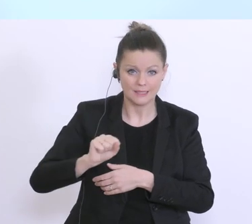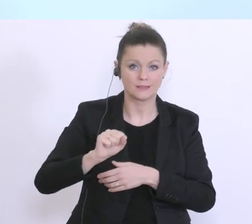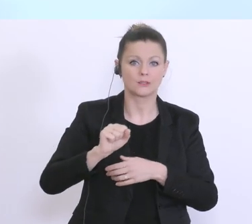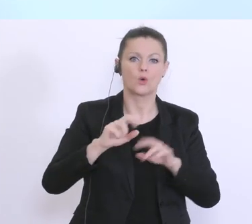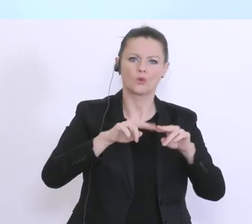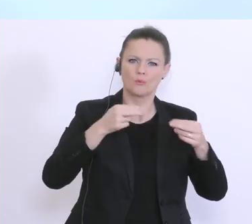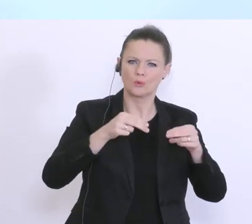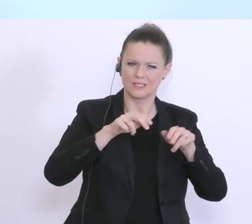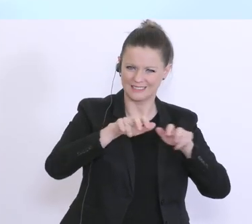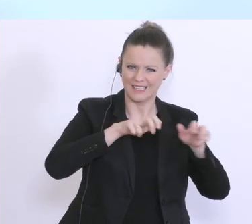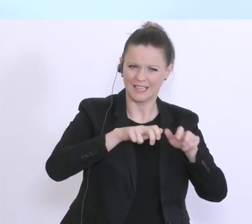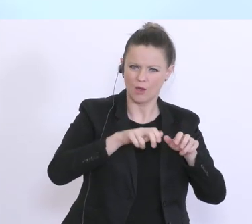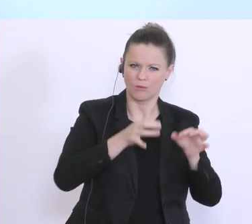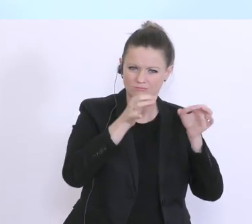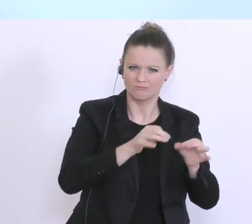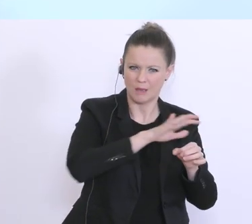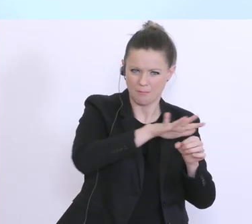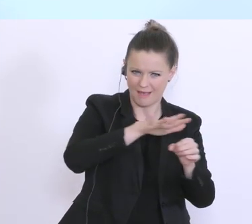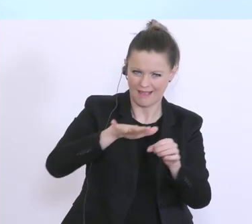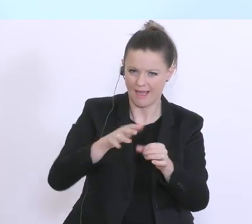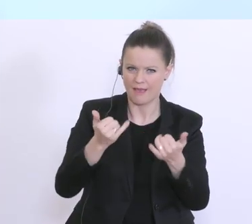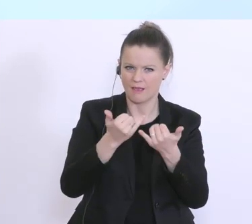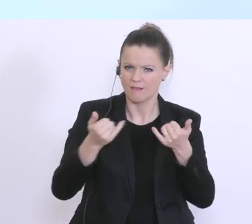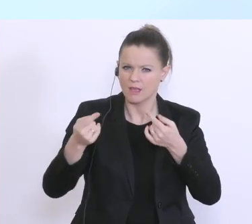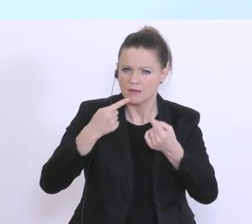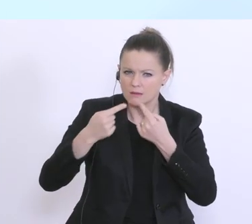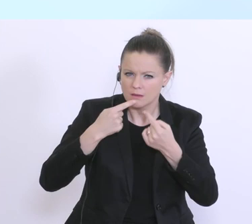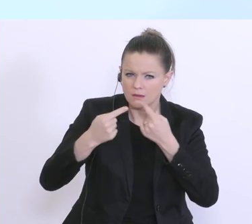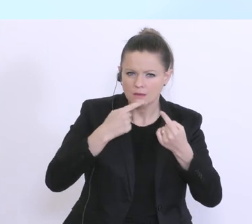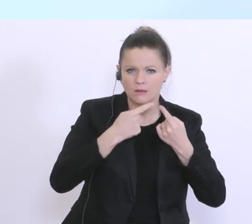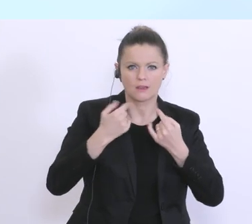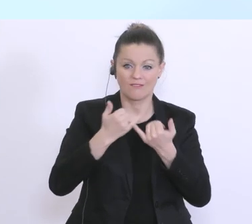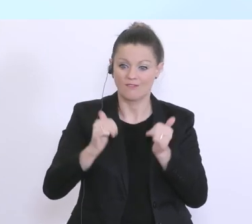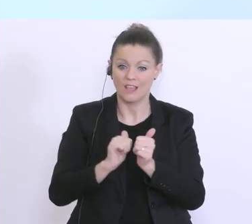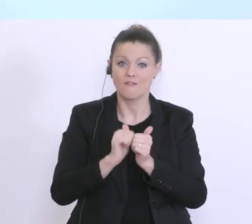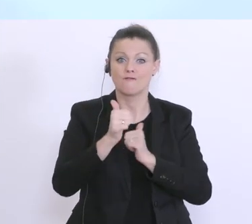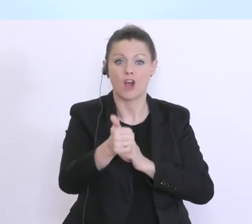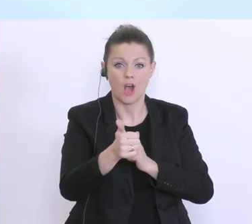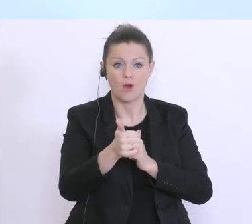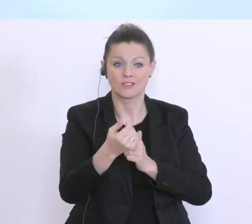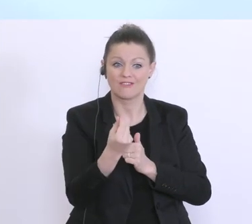wie die Kreditwirtschaft, eben hier diese Vorfinanzierung der AMS-Zahlungen durchführen